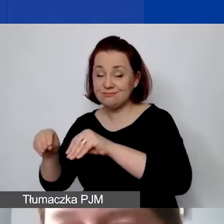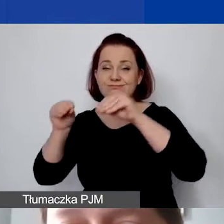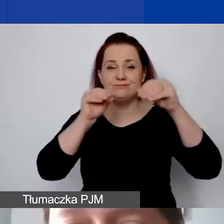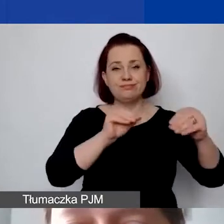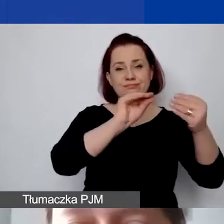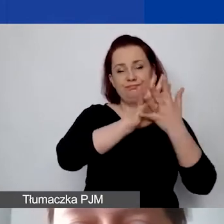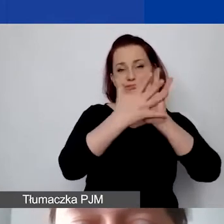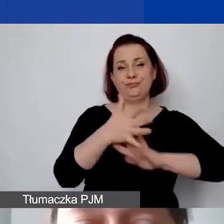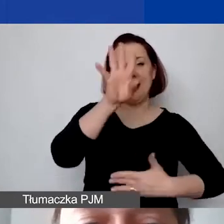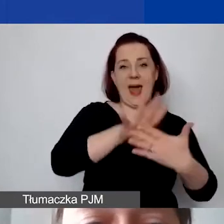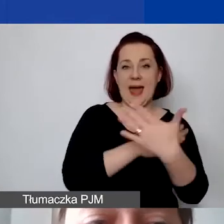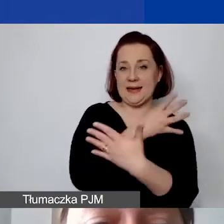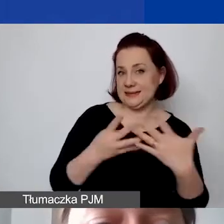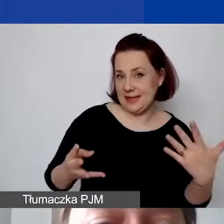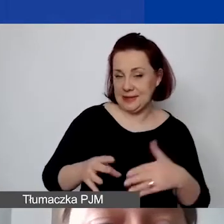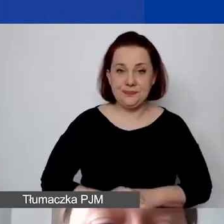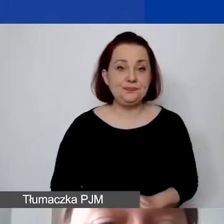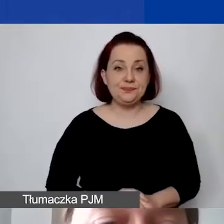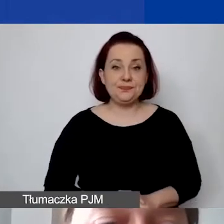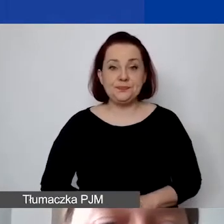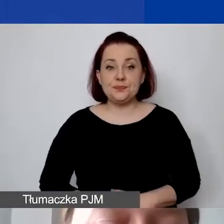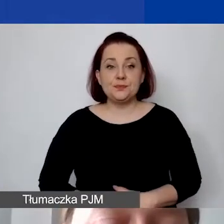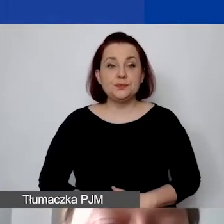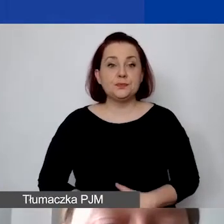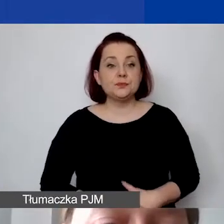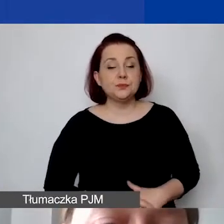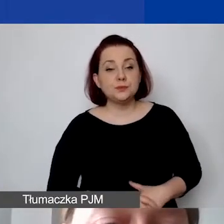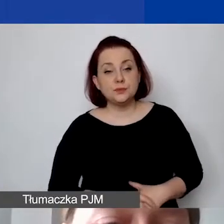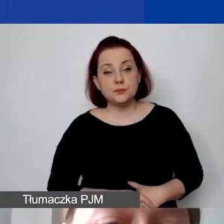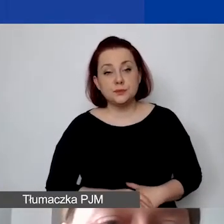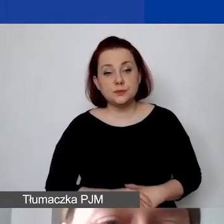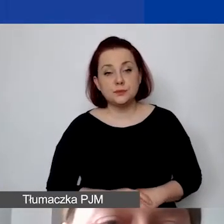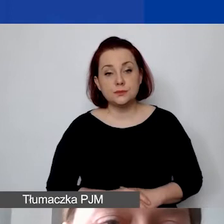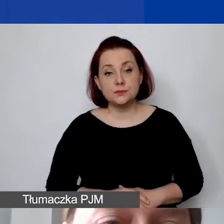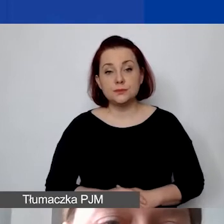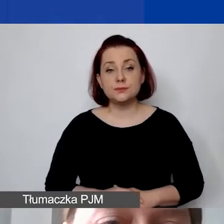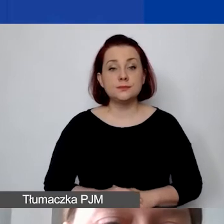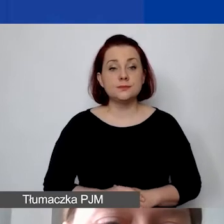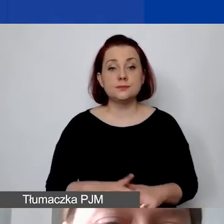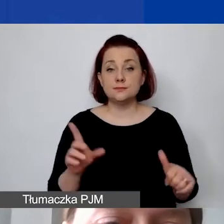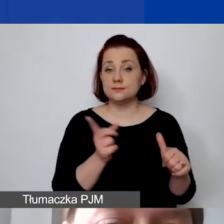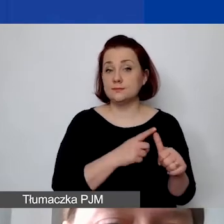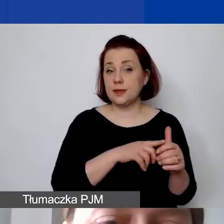To będzie taka sytuacja, w której w pierwszym przykładzie